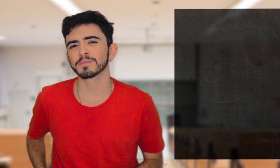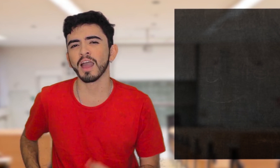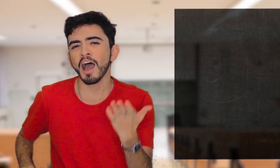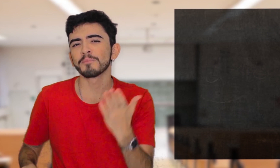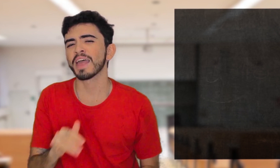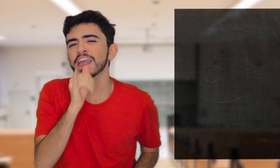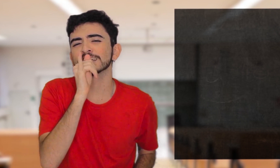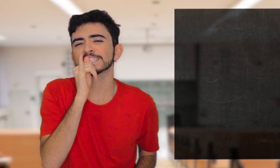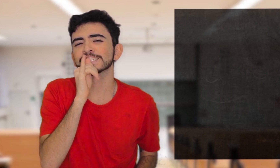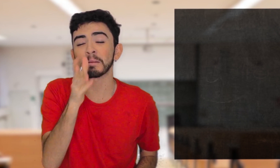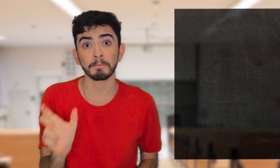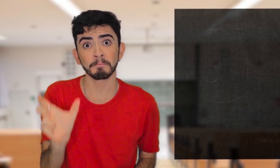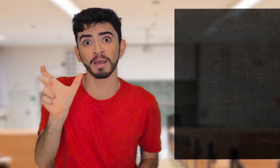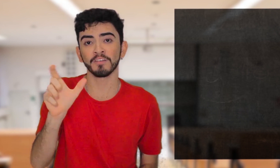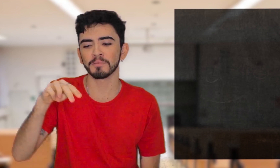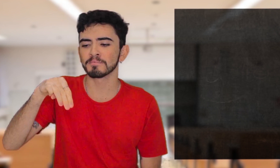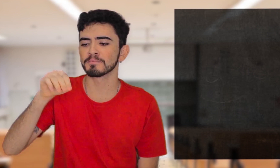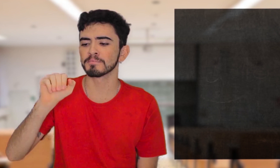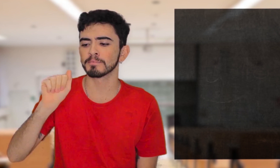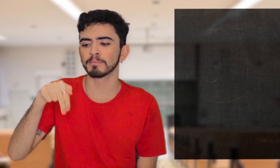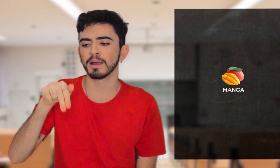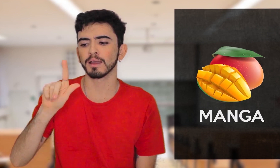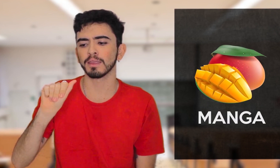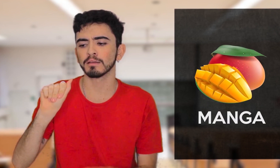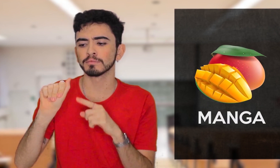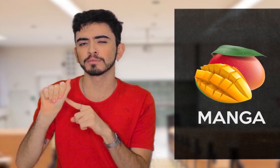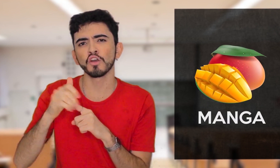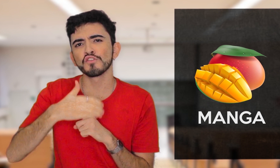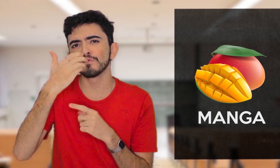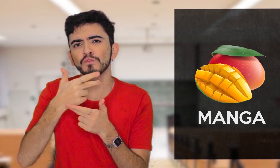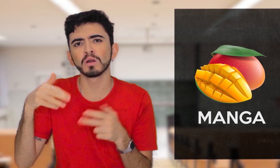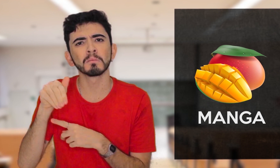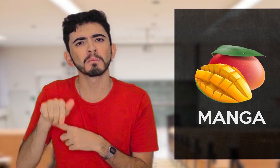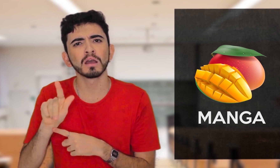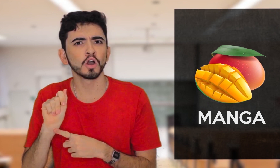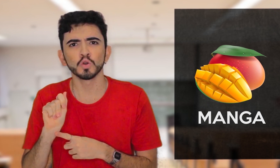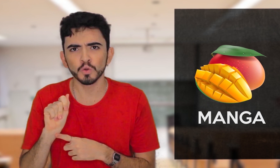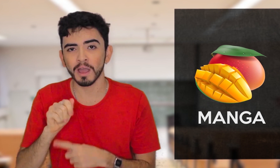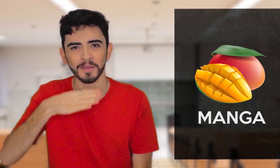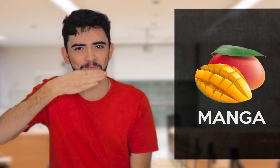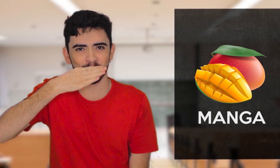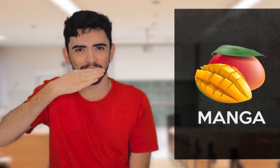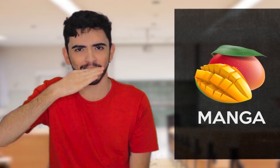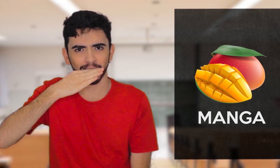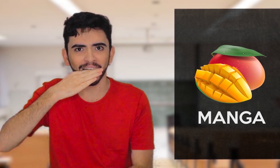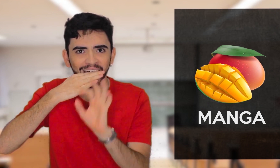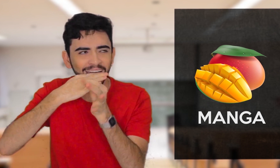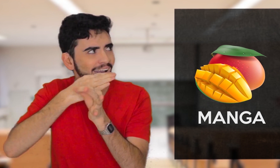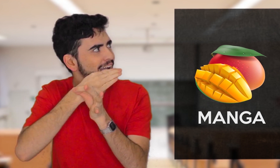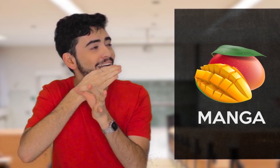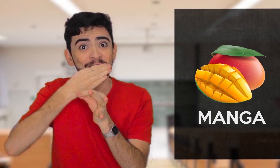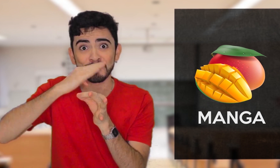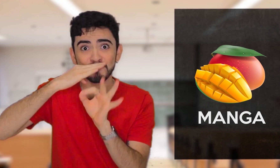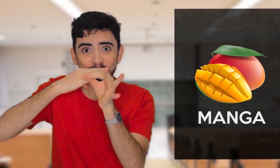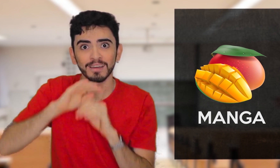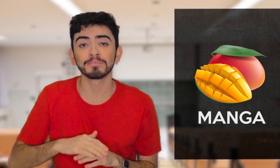Por exemplo, a palavra MANGA, pode ser a fruta, né? Com este sinal aqui. MANGA.